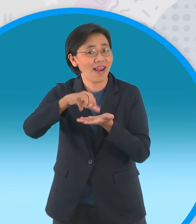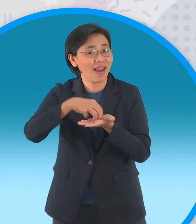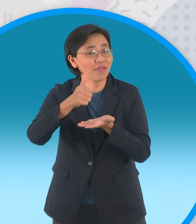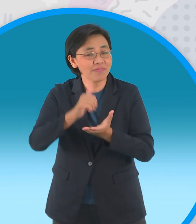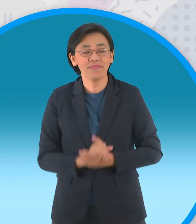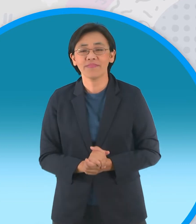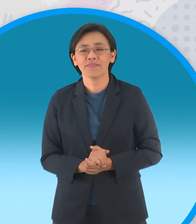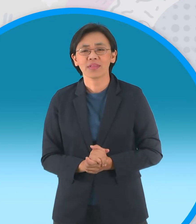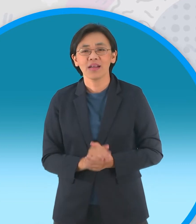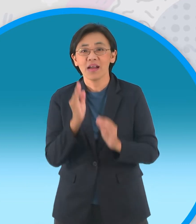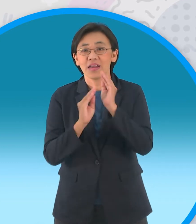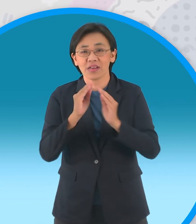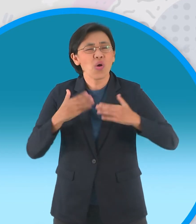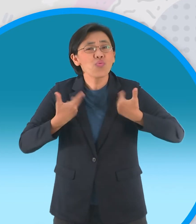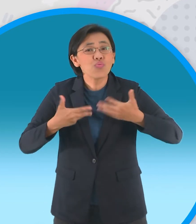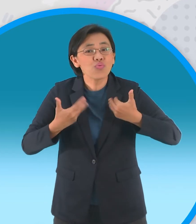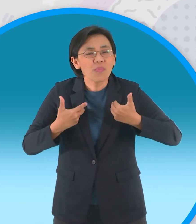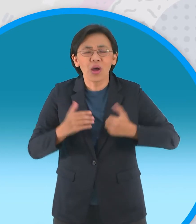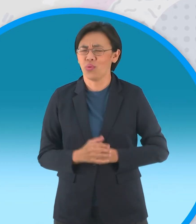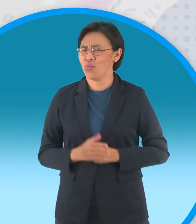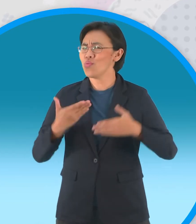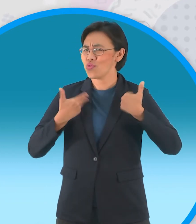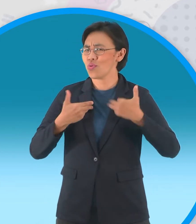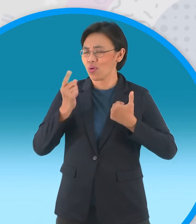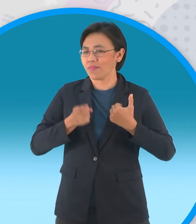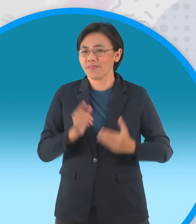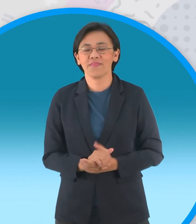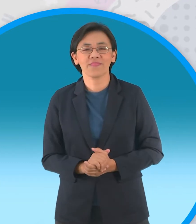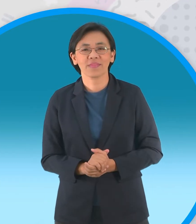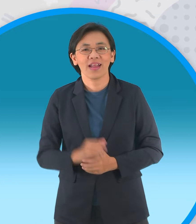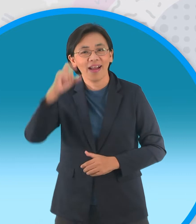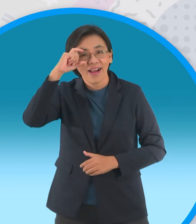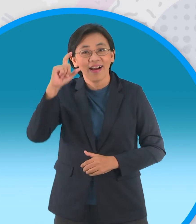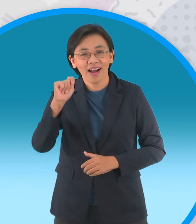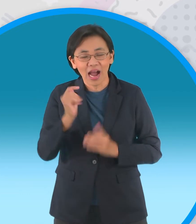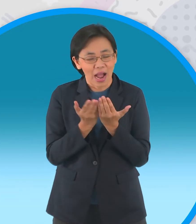นิทานวันนี้สนุกไหม สนุกแน่นอนครับ แล้วก็แล้วตอนเซมเบ้ของเรายังภาคเหมือนเดิมนะครับ